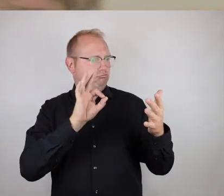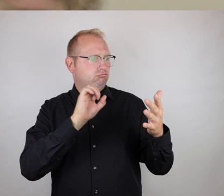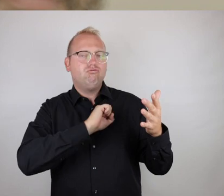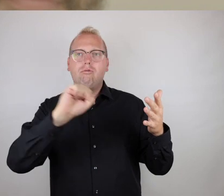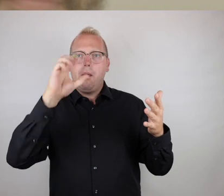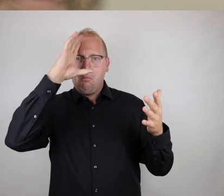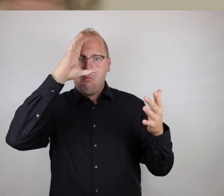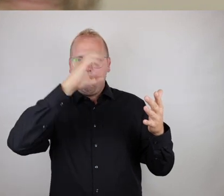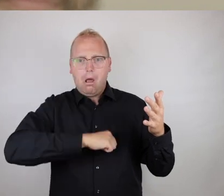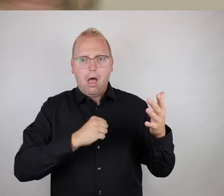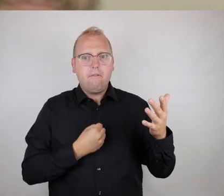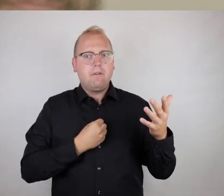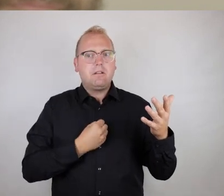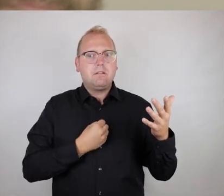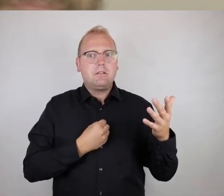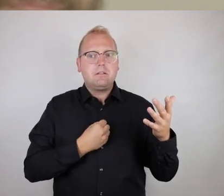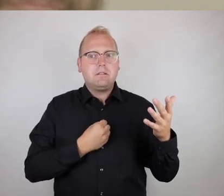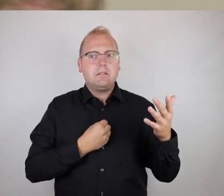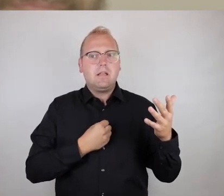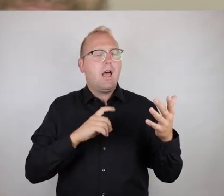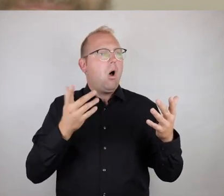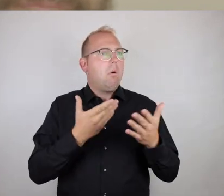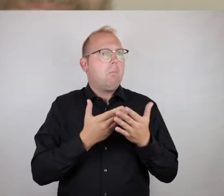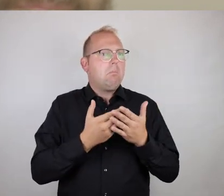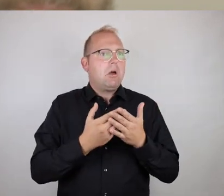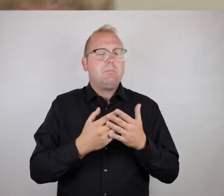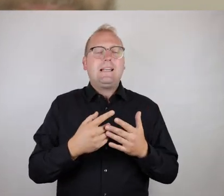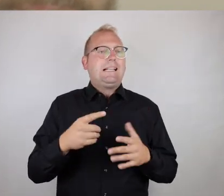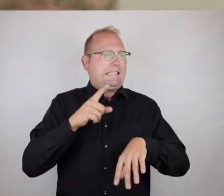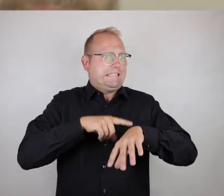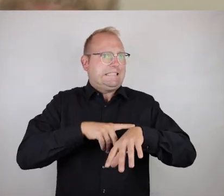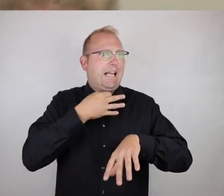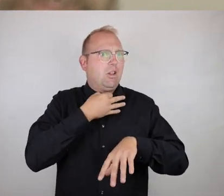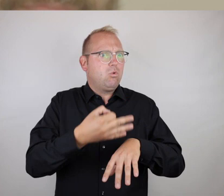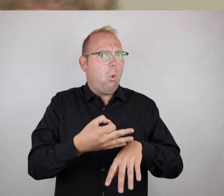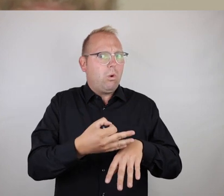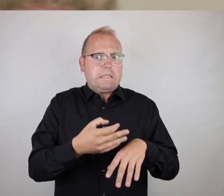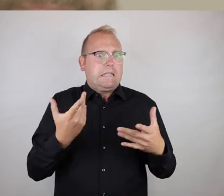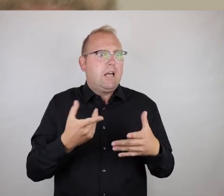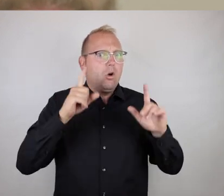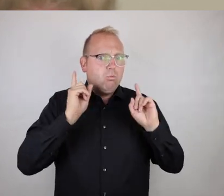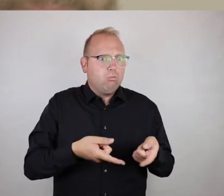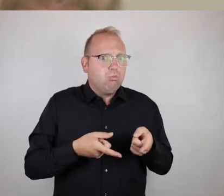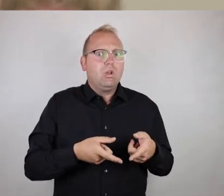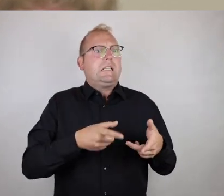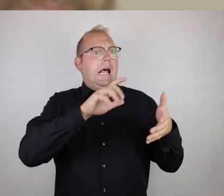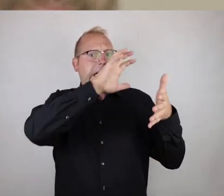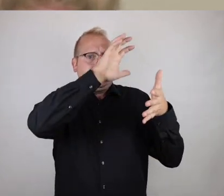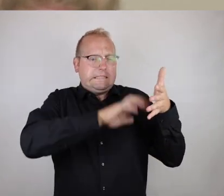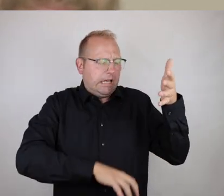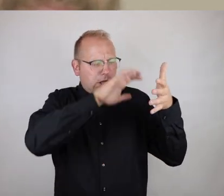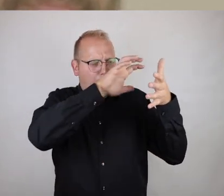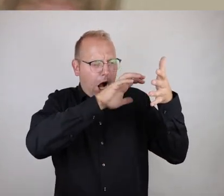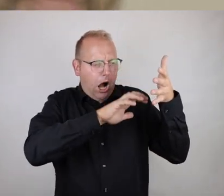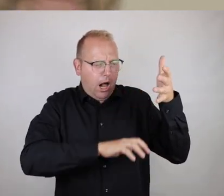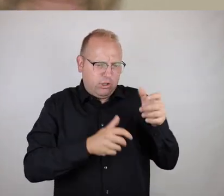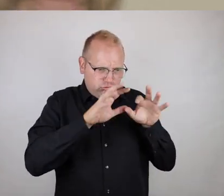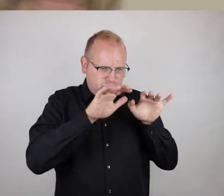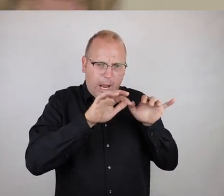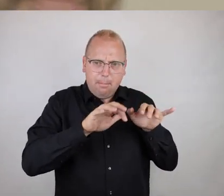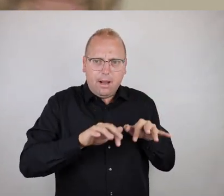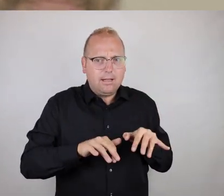ist es nicht unbedingt notwendig, umfangreiche Erklärungen in Textform oder